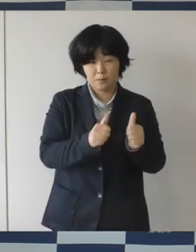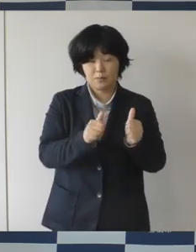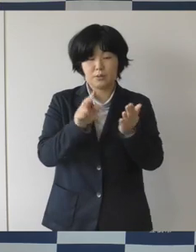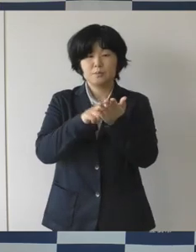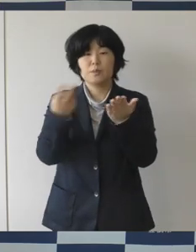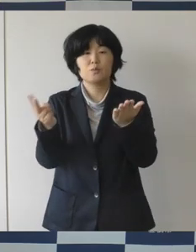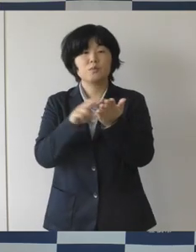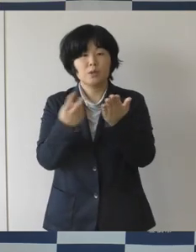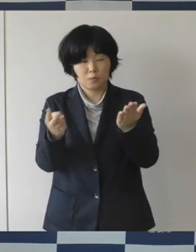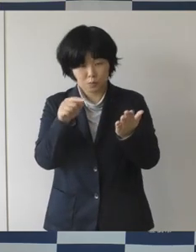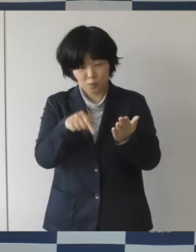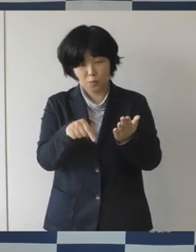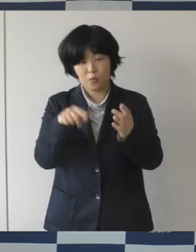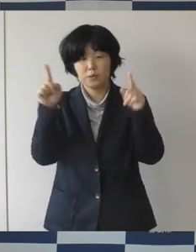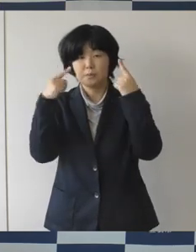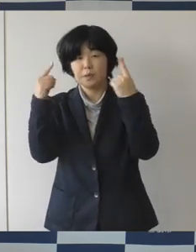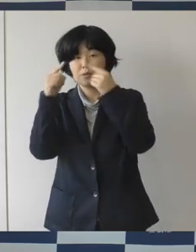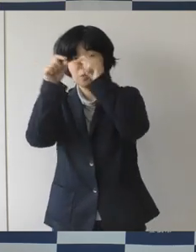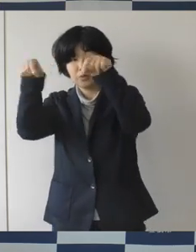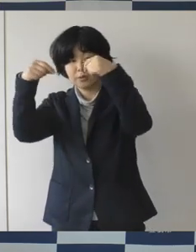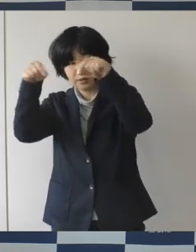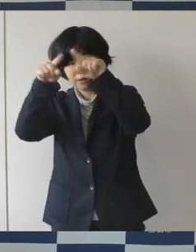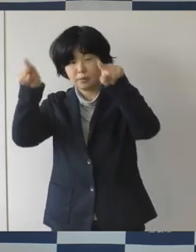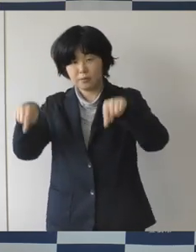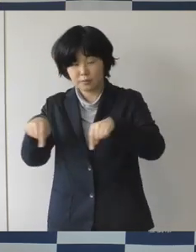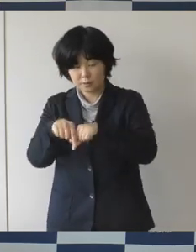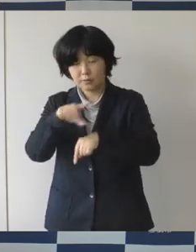イベントのチラシとか誘導サインとかに色々使うために